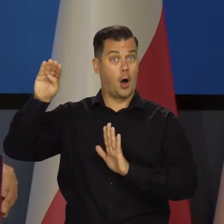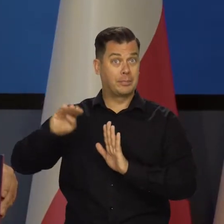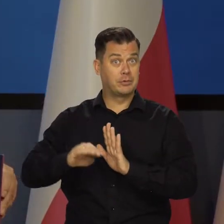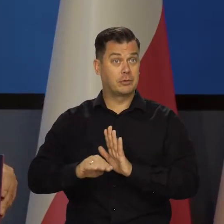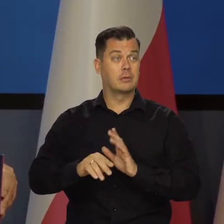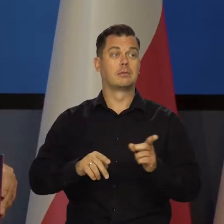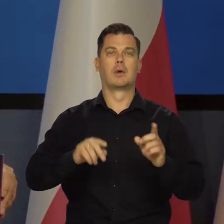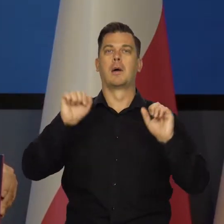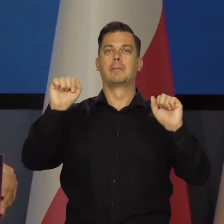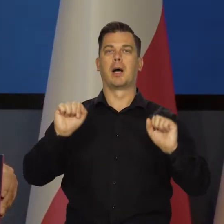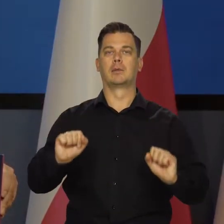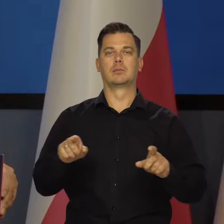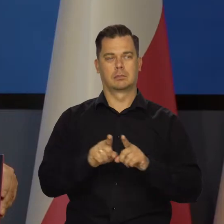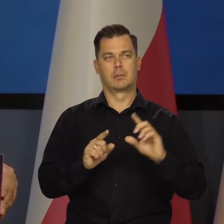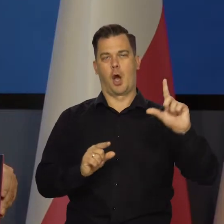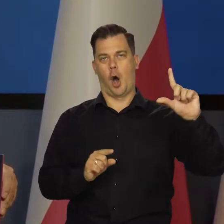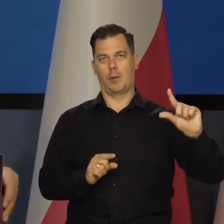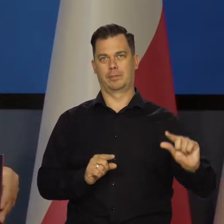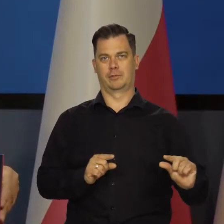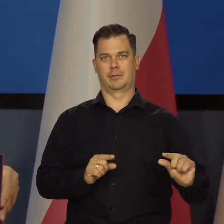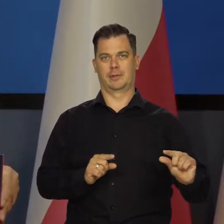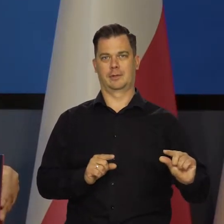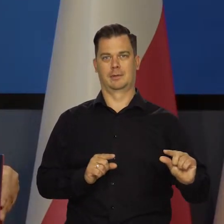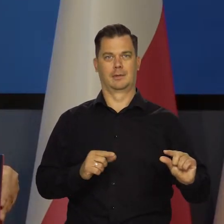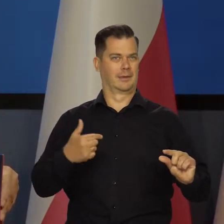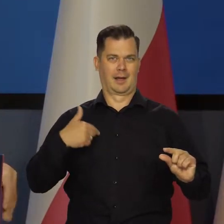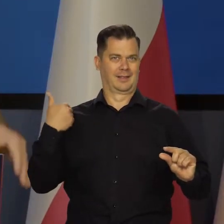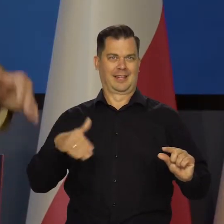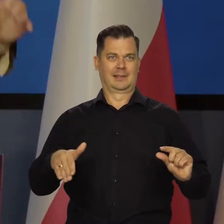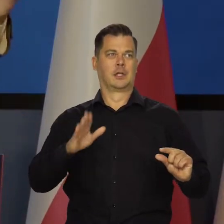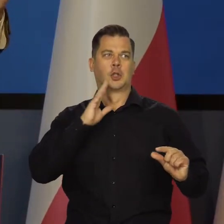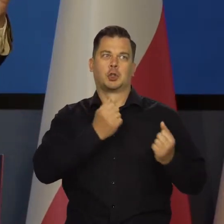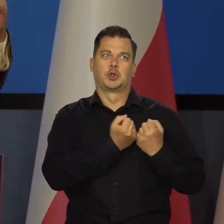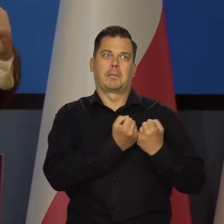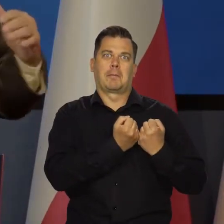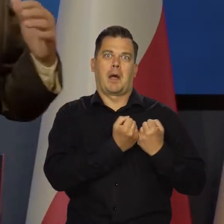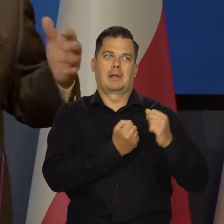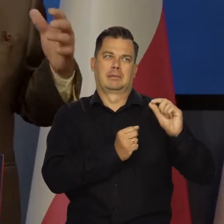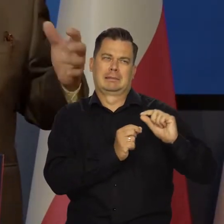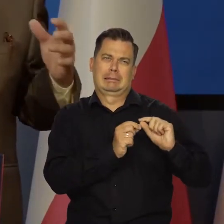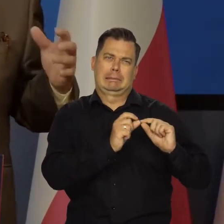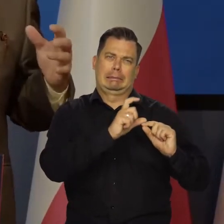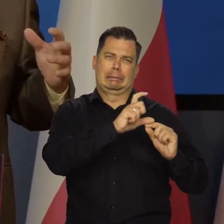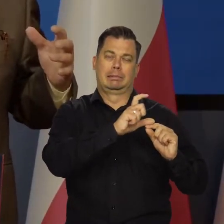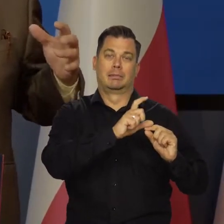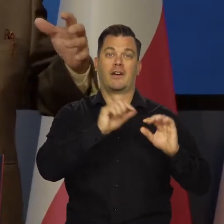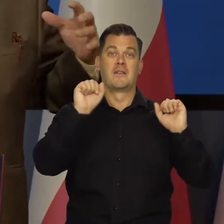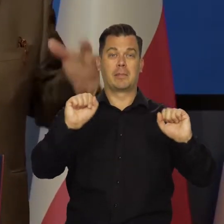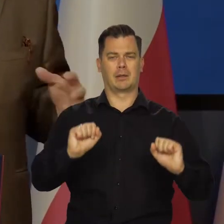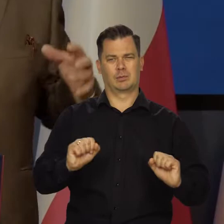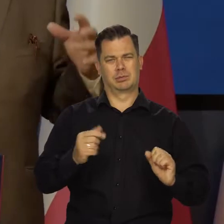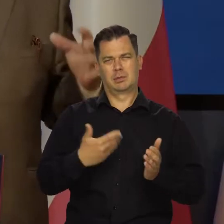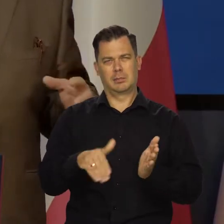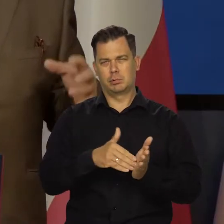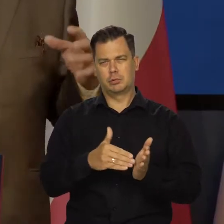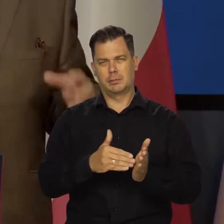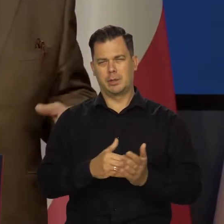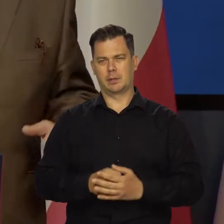Jak będzie schodzić, to będzie przestrzeń do obniżenia stóp, bo nie będziemy chcieli dalej tego cisnąć gospodarki aż tak mocno,